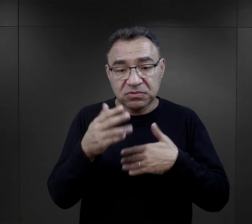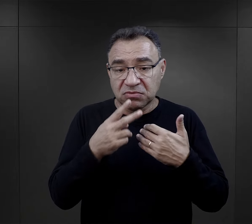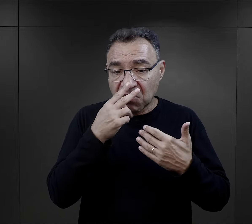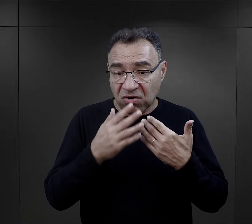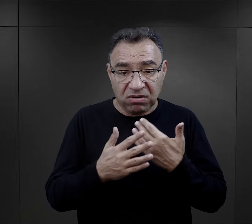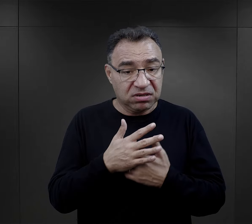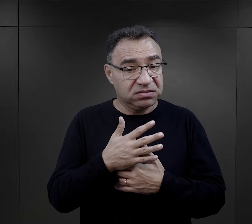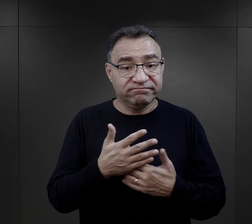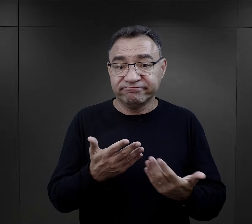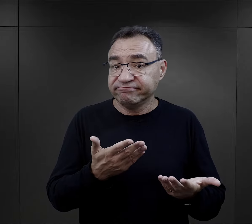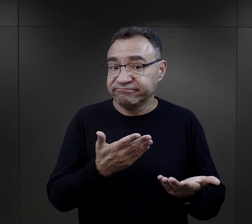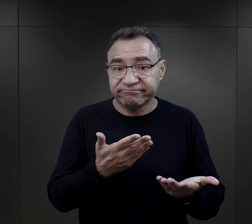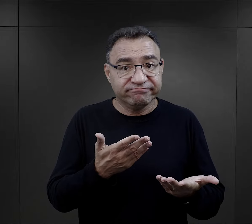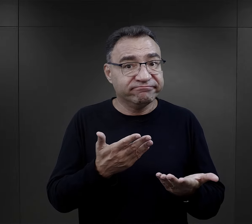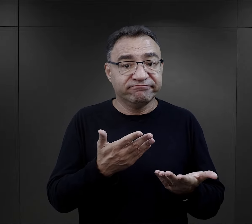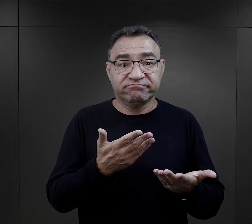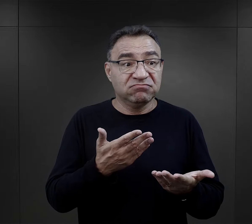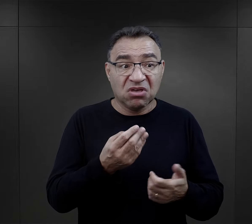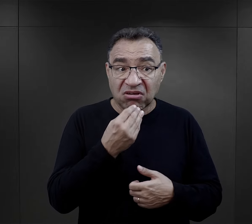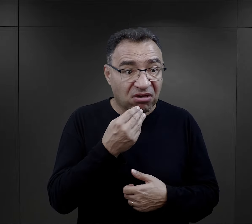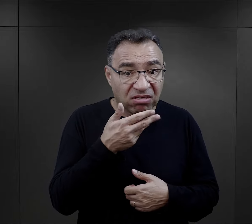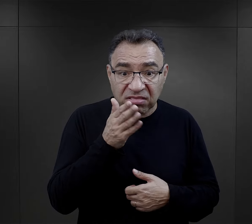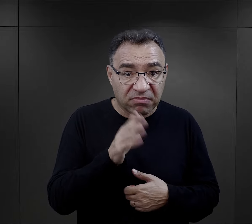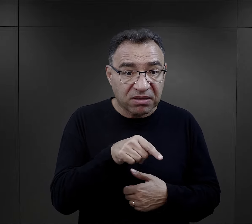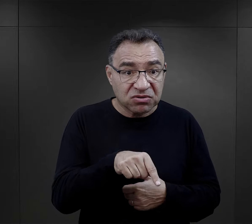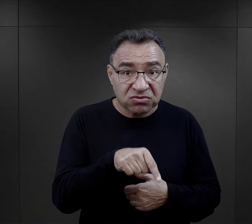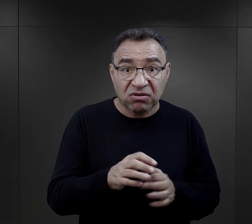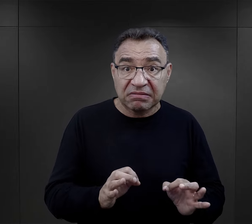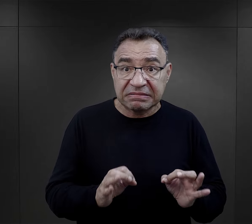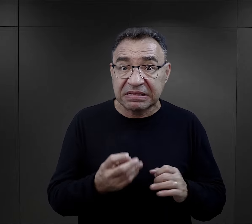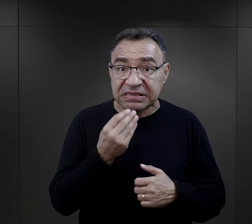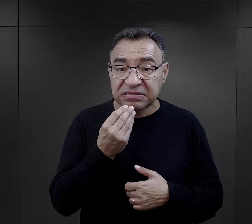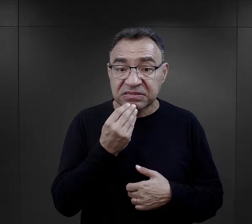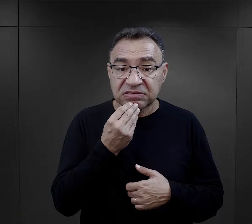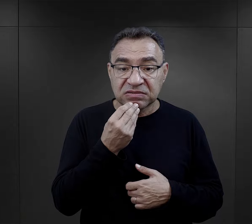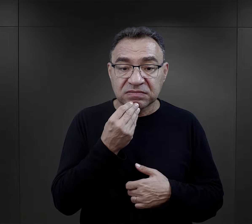Potem, kiedy okazywało się, że jeżeli nie będą jadły tego, co jest,